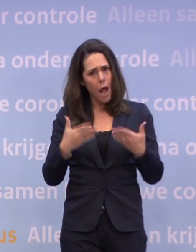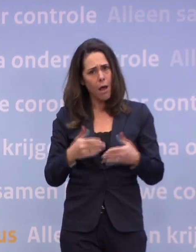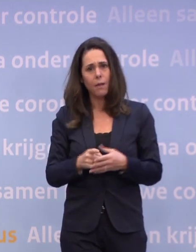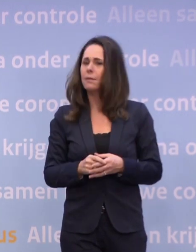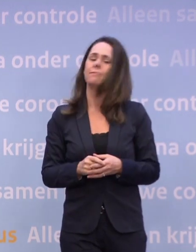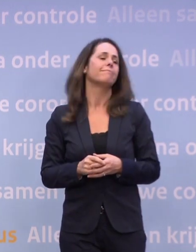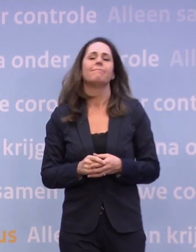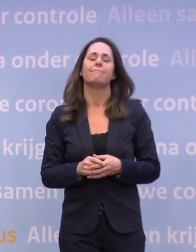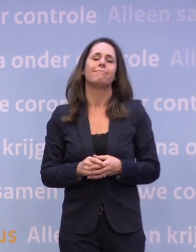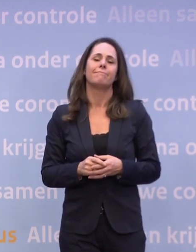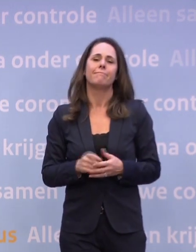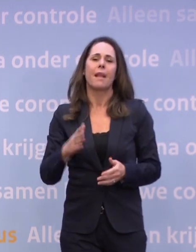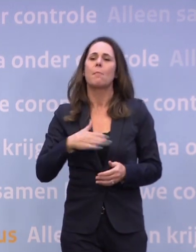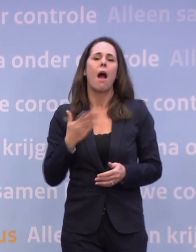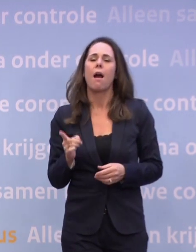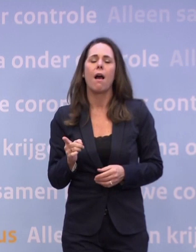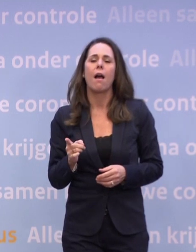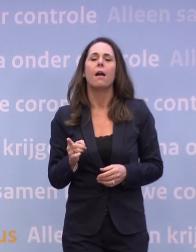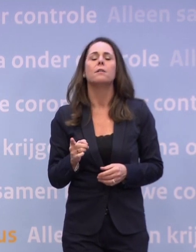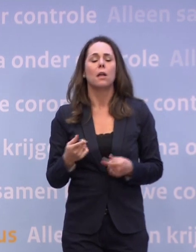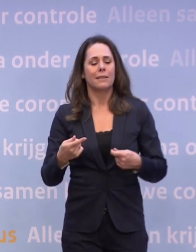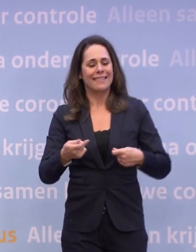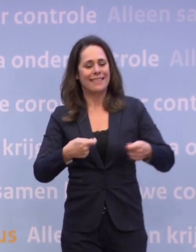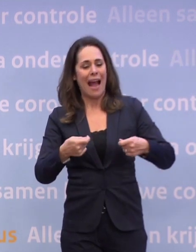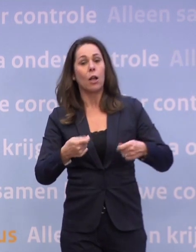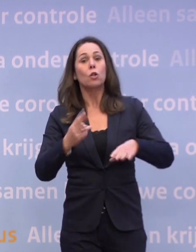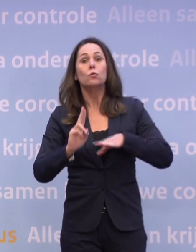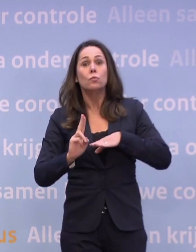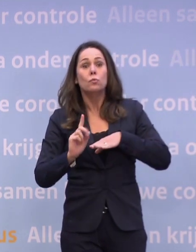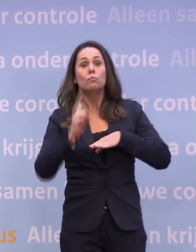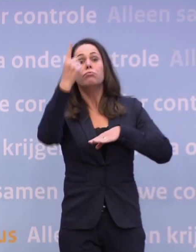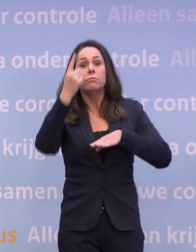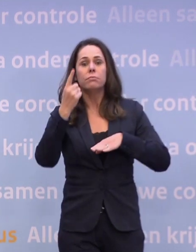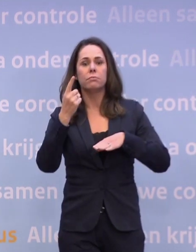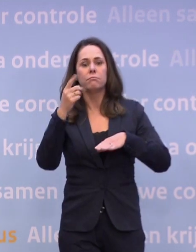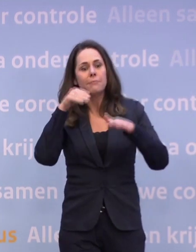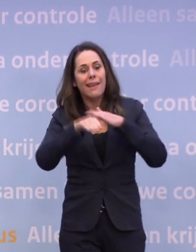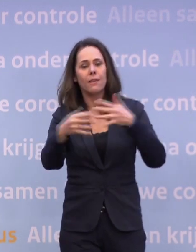Het is niet toegestaan, je mag alleen als het zakelijk noodzakelijk is... ...voor een vergadering, voor het functioneren van het bedrijf...